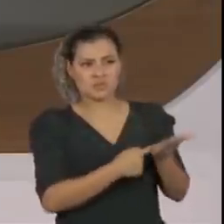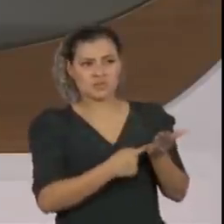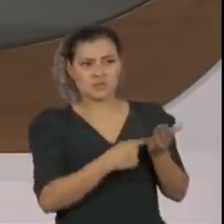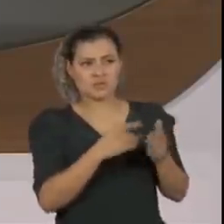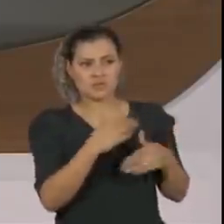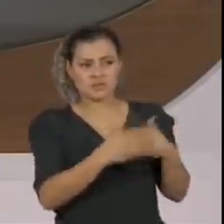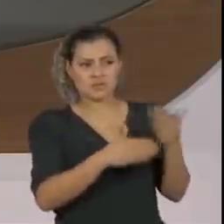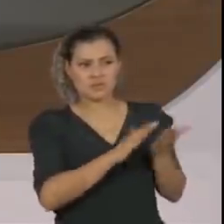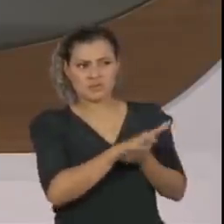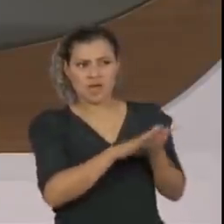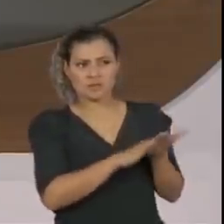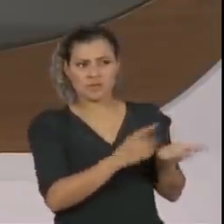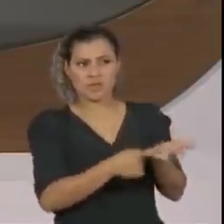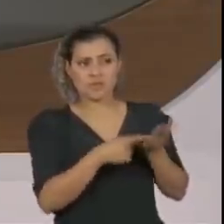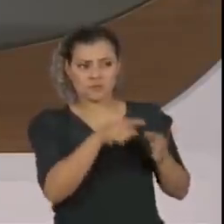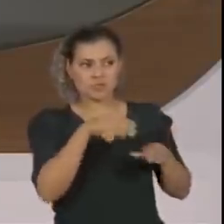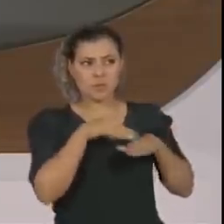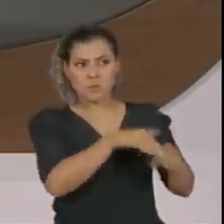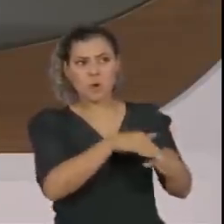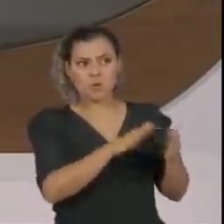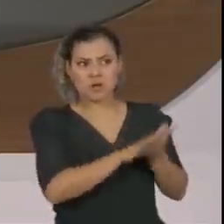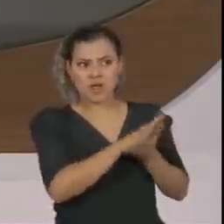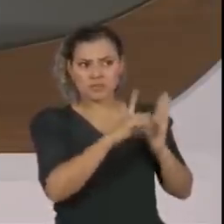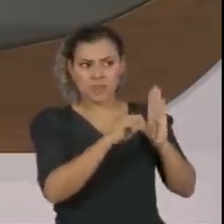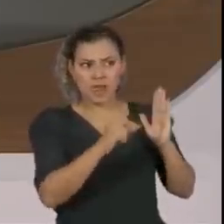O senhor não teve uma conversa dura com ele no Palácio da Alvorada?